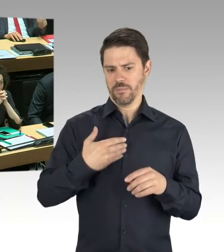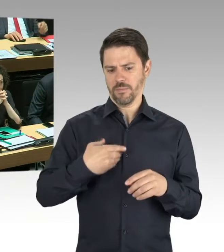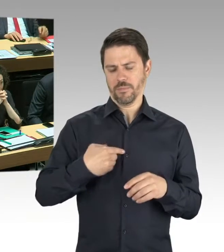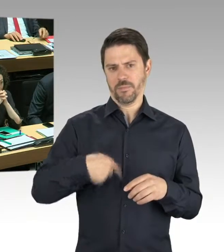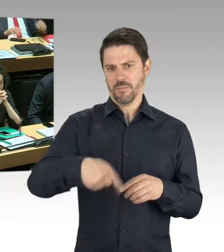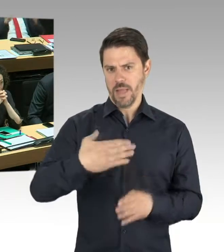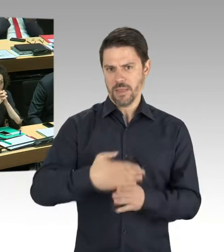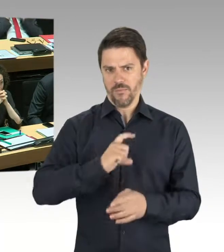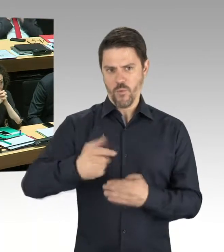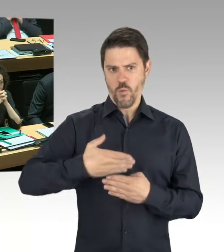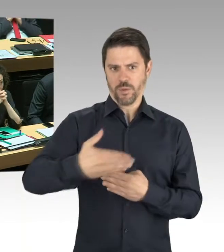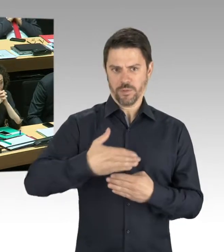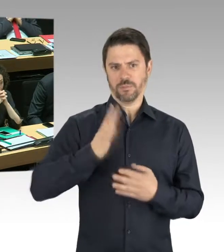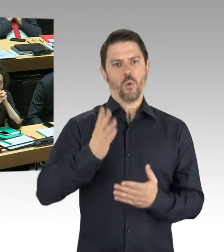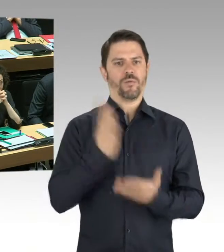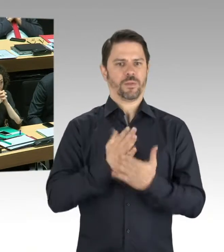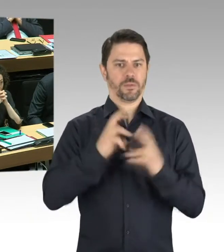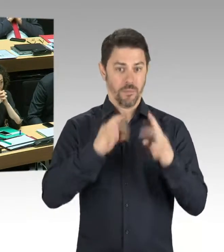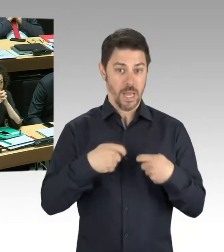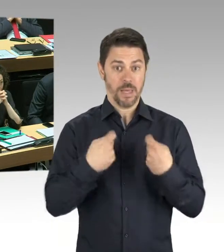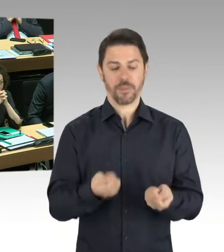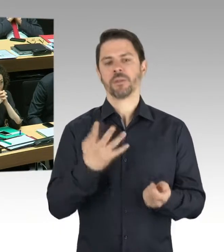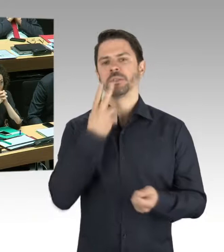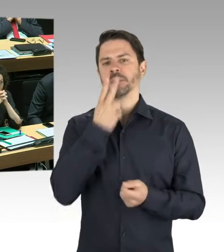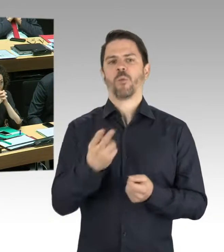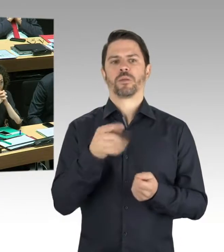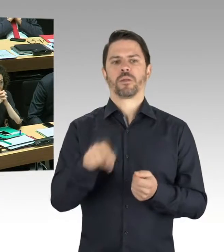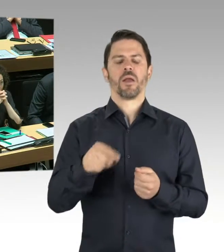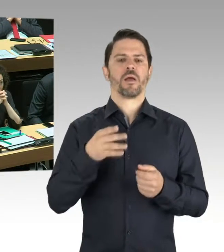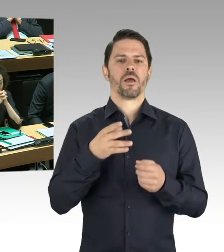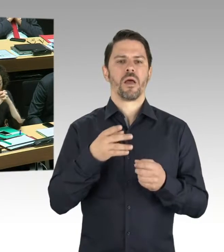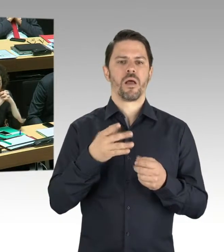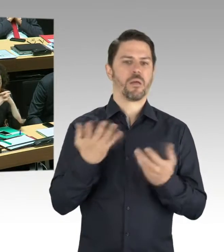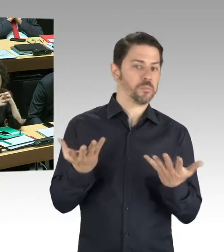ein tatsächliches statisches Problem in der Dachkonstruktion ist.